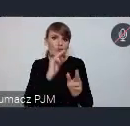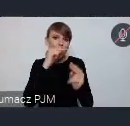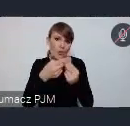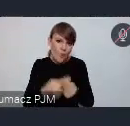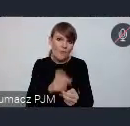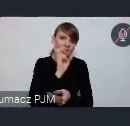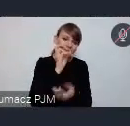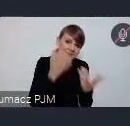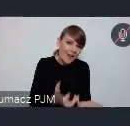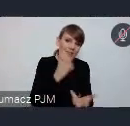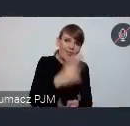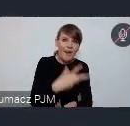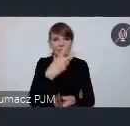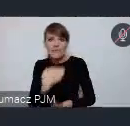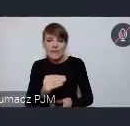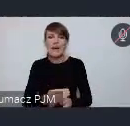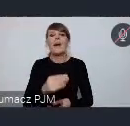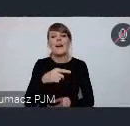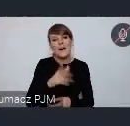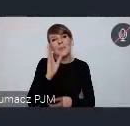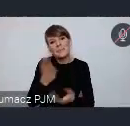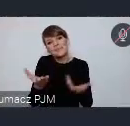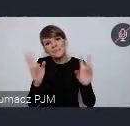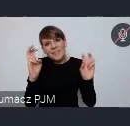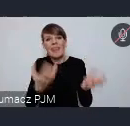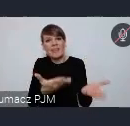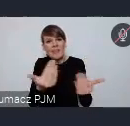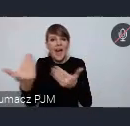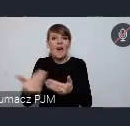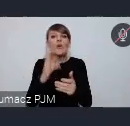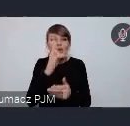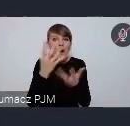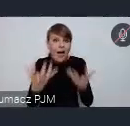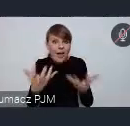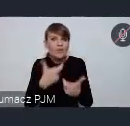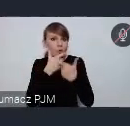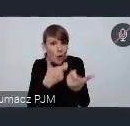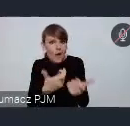Pewnie ten nabór zrobimy, no nazywam to naborem, ale po prostu chęć zgłoszeń będziemy prowadzić do końca lutego.